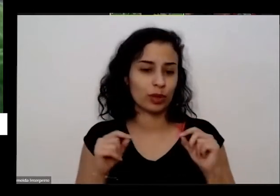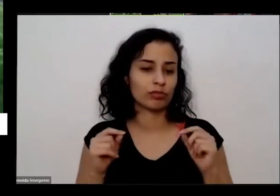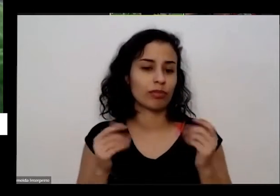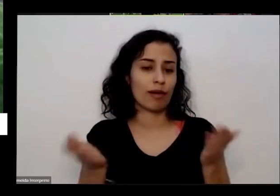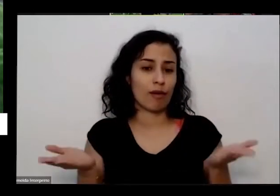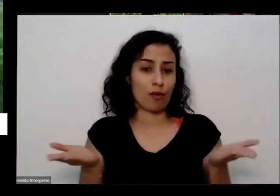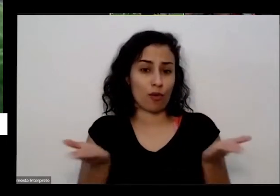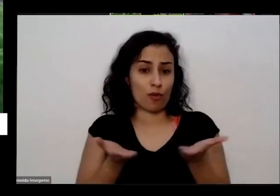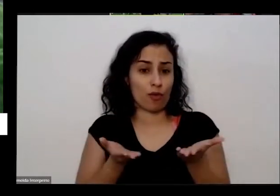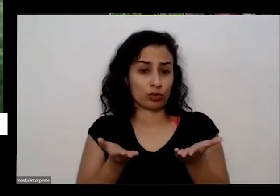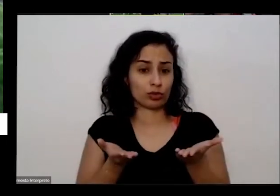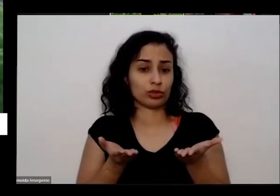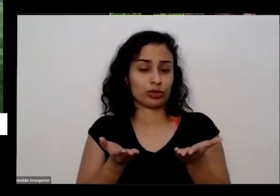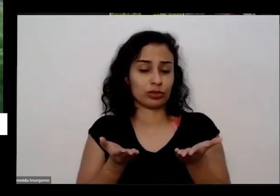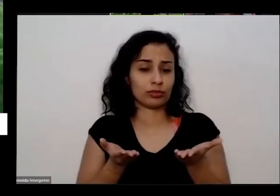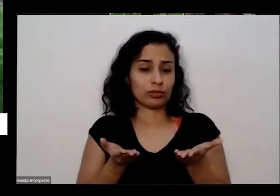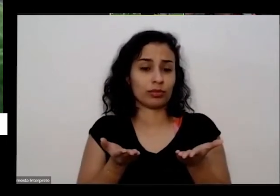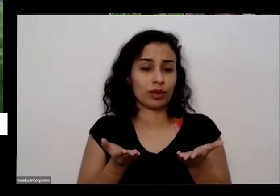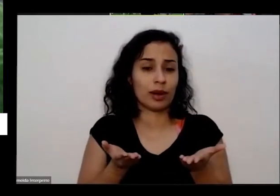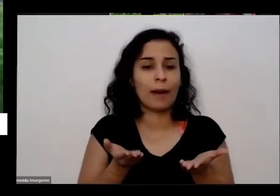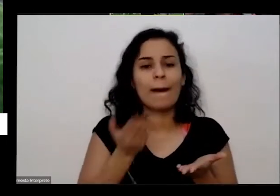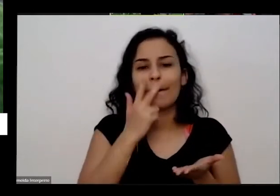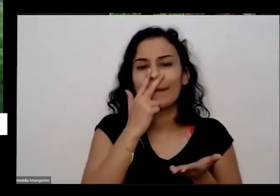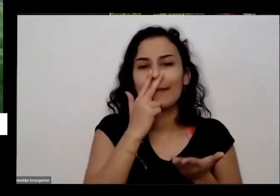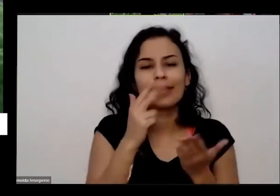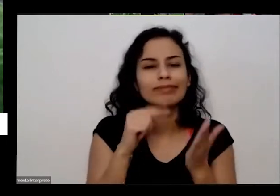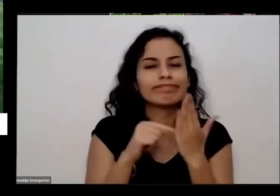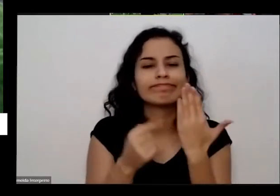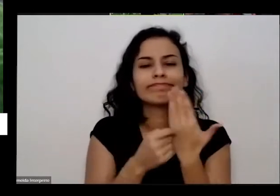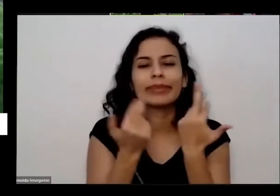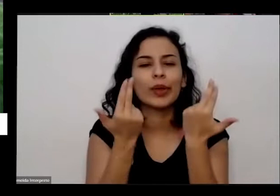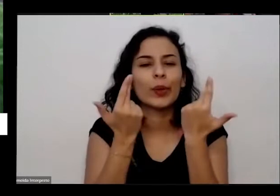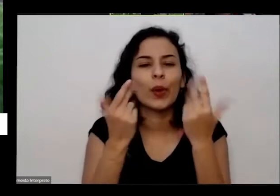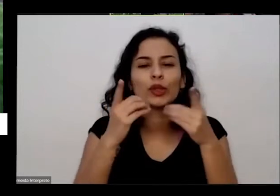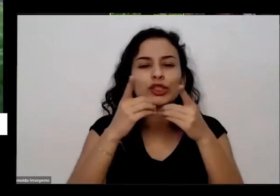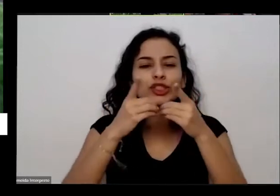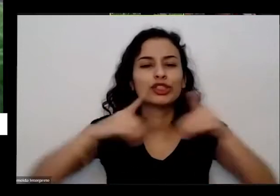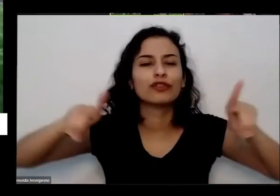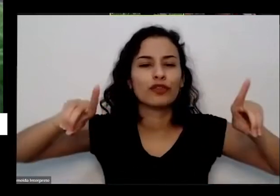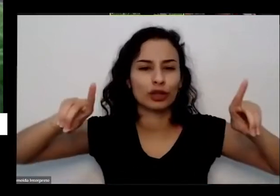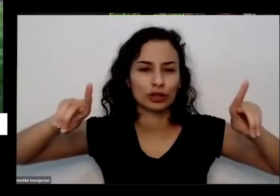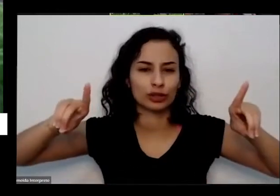Recife europeu chama de verdadeiro divórcio né a gente se isolou da natureza pensa que